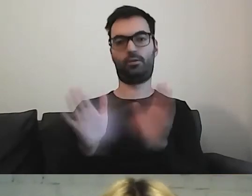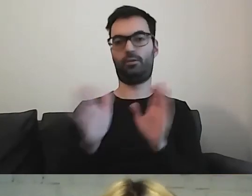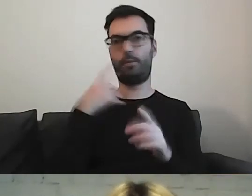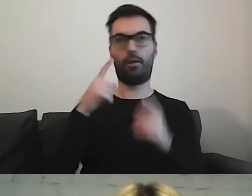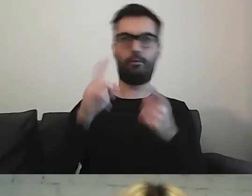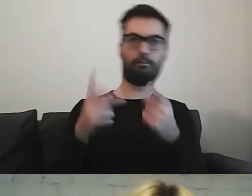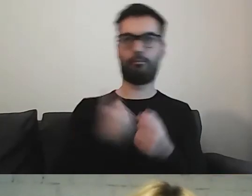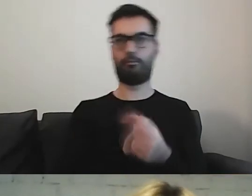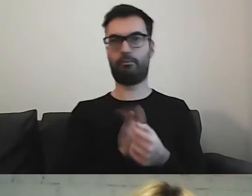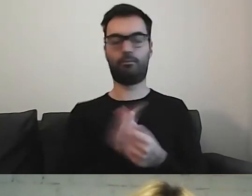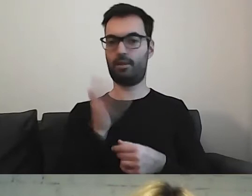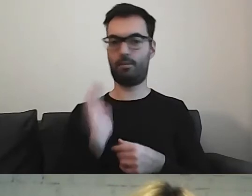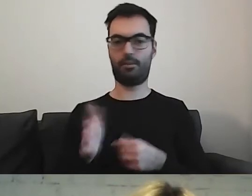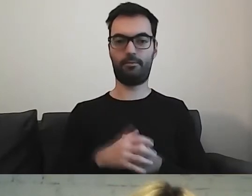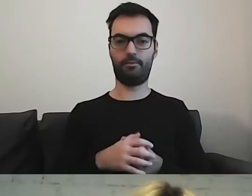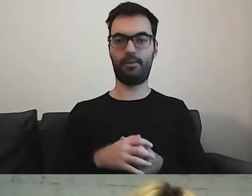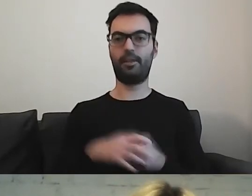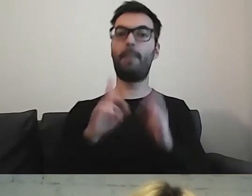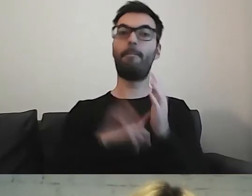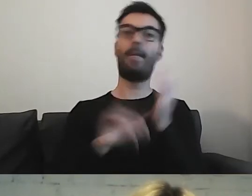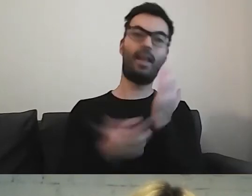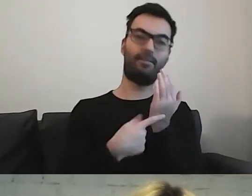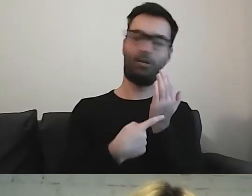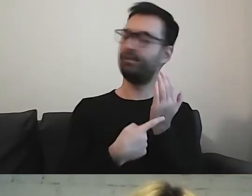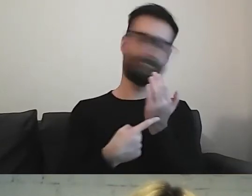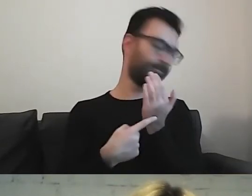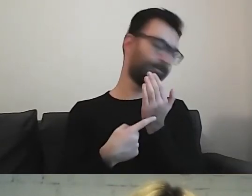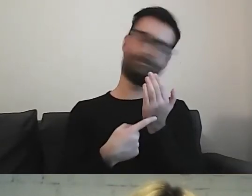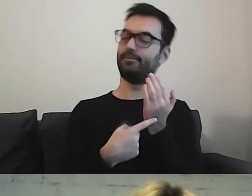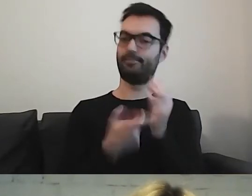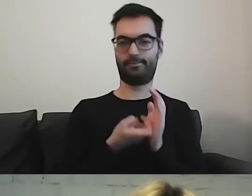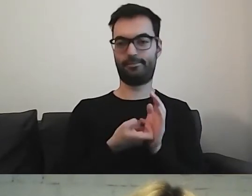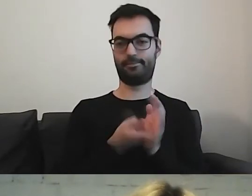Wszelakie metafory również usuwamy.